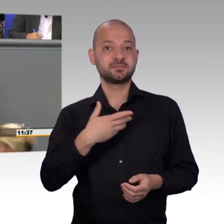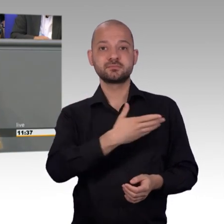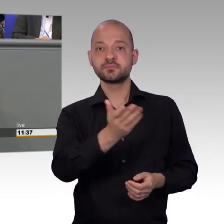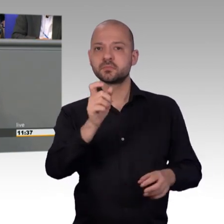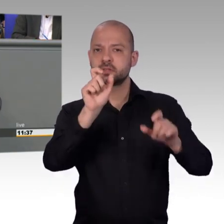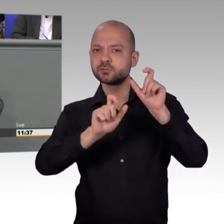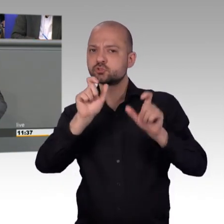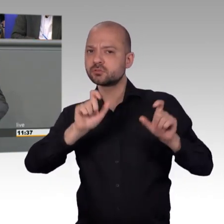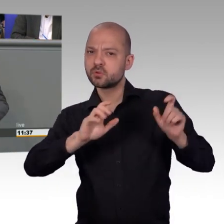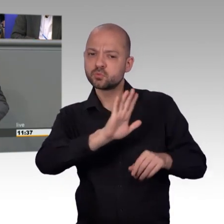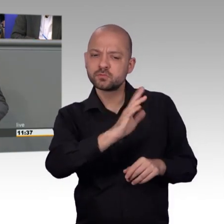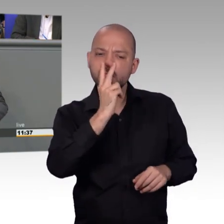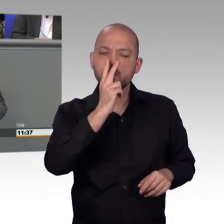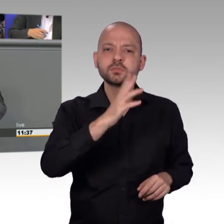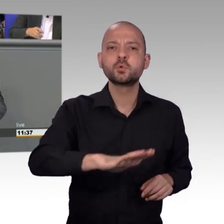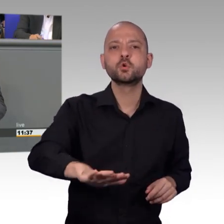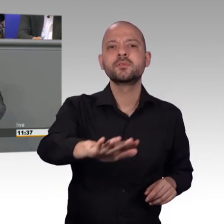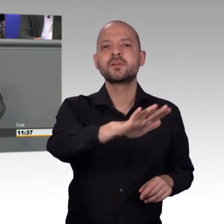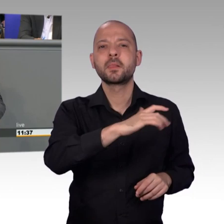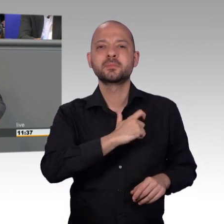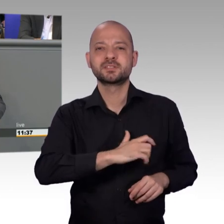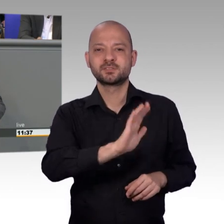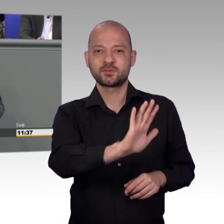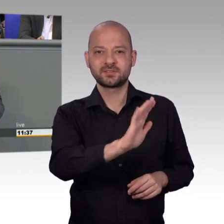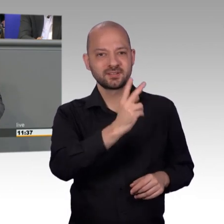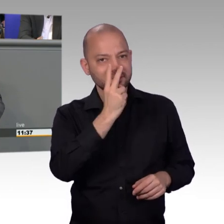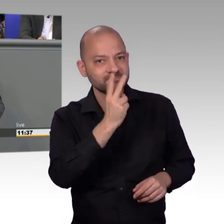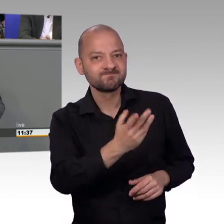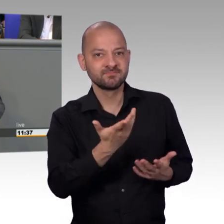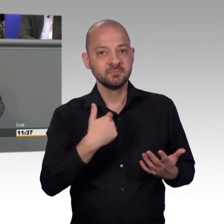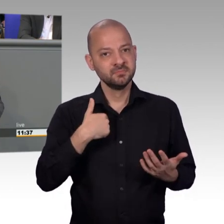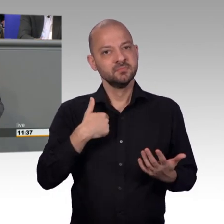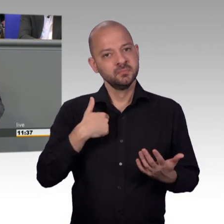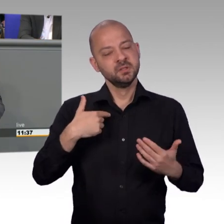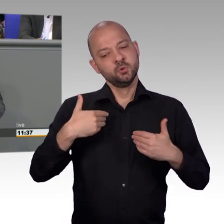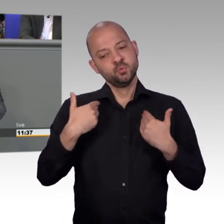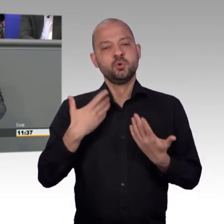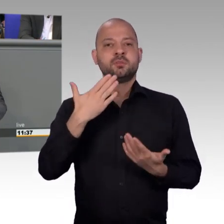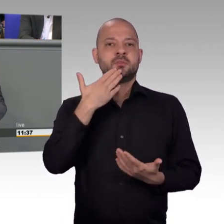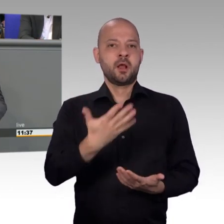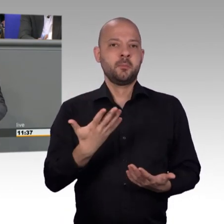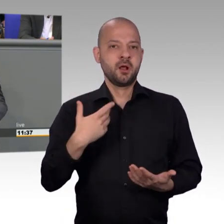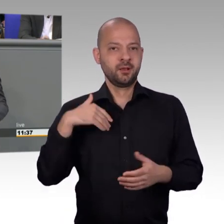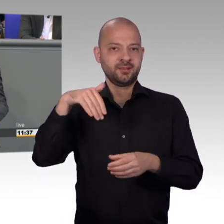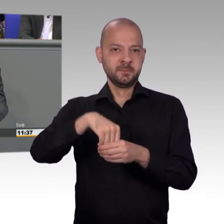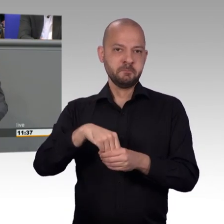nein, ich rufe Ihnen zu, Sie vertreten eine Minderheit, Sie vertreten nicht die Mehrheit und Sie sind nicht das Sprachrohr des ganzen Volkes ganz deutlich.